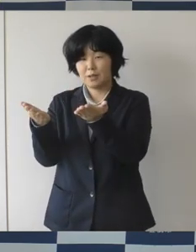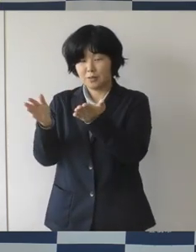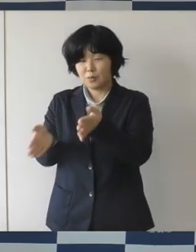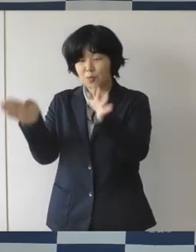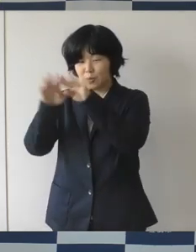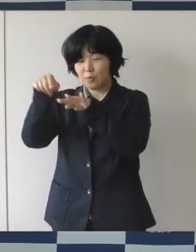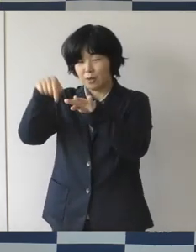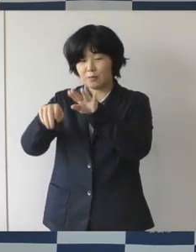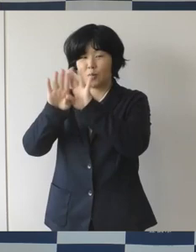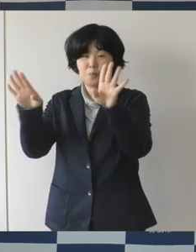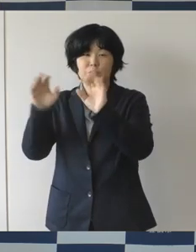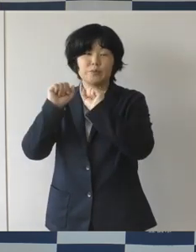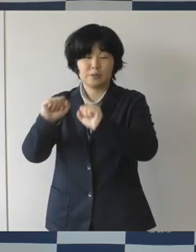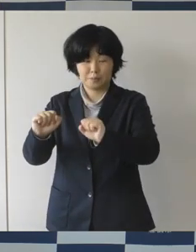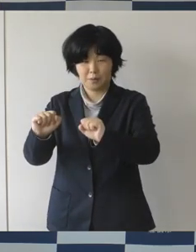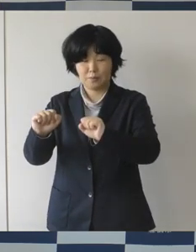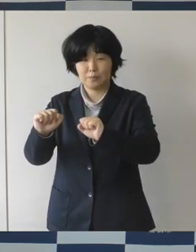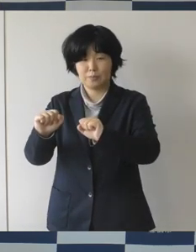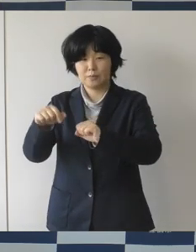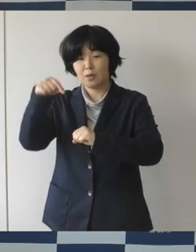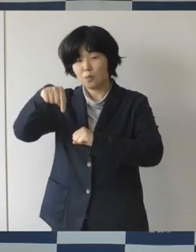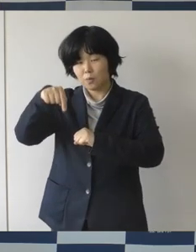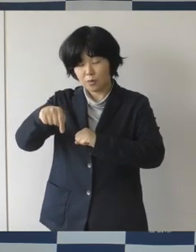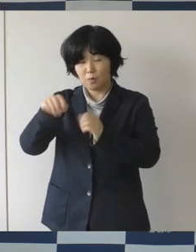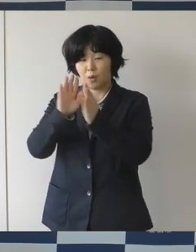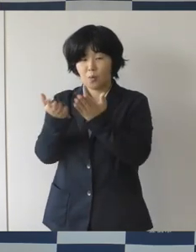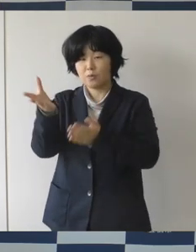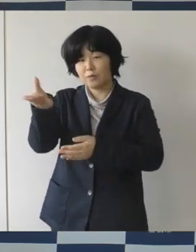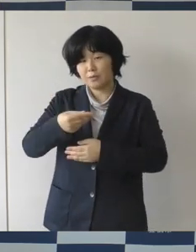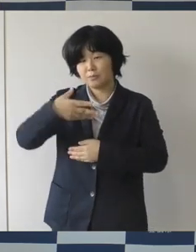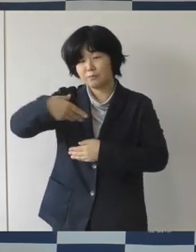今までの図書、 本を書いたり読んだりするだけじゃなくて